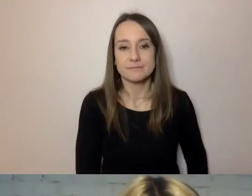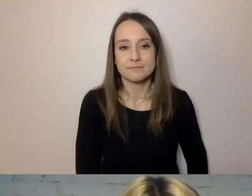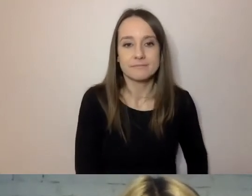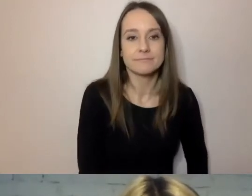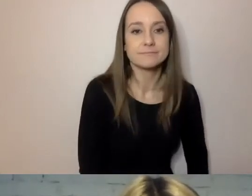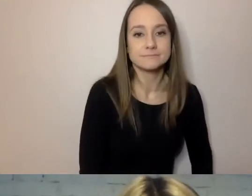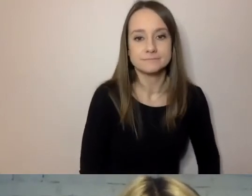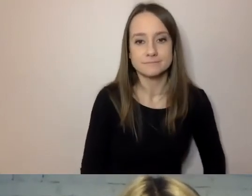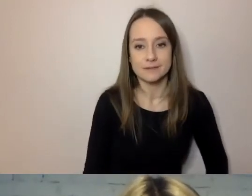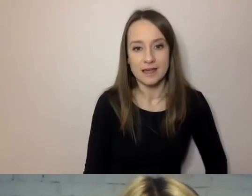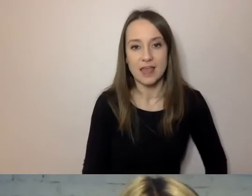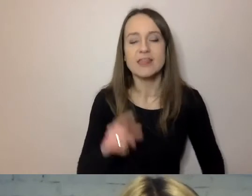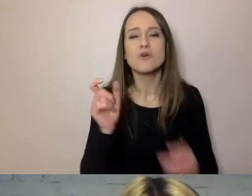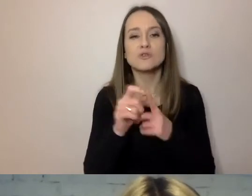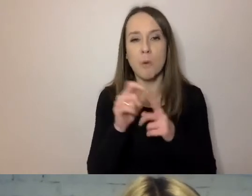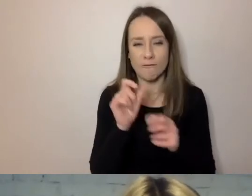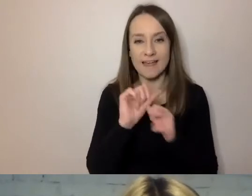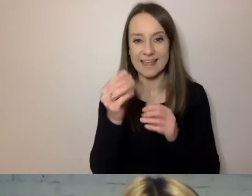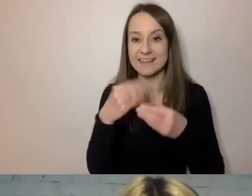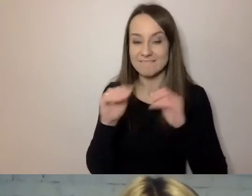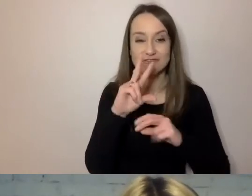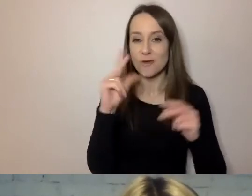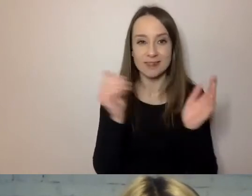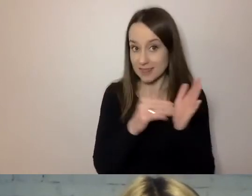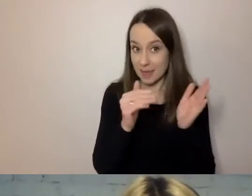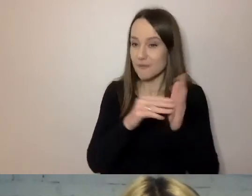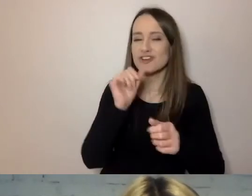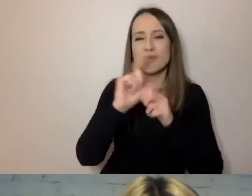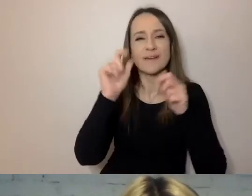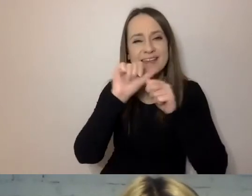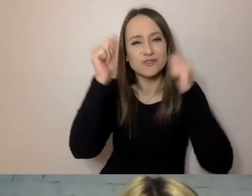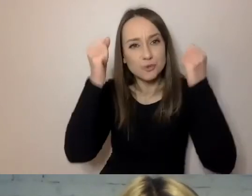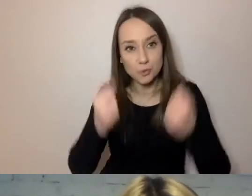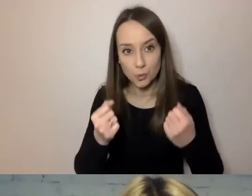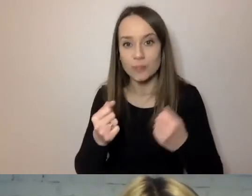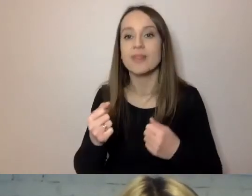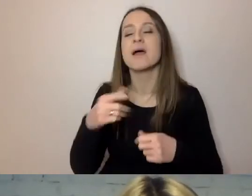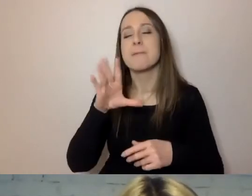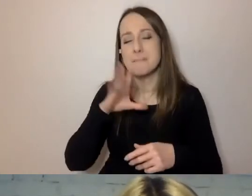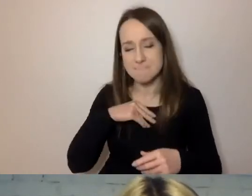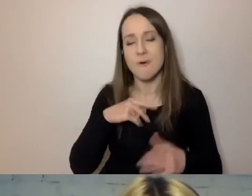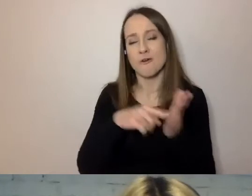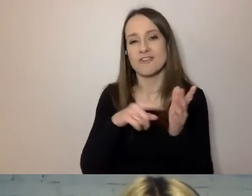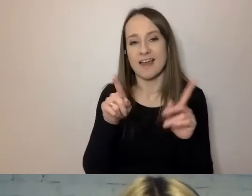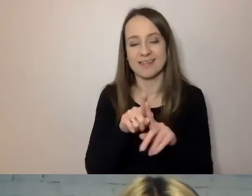Słówek niepotrzebnych, trudnych. Można to samo powiedzieć na wiele sposobów.